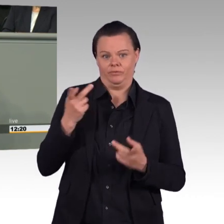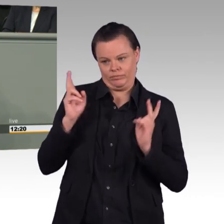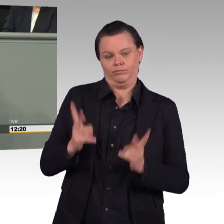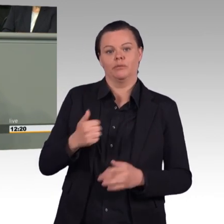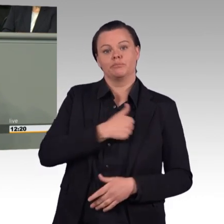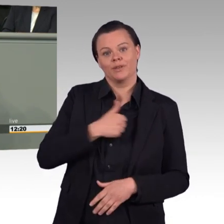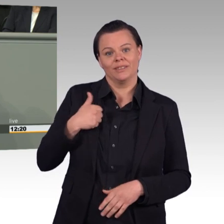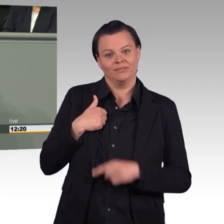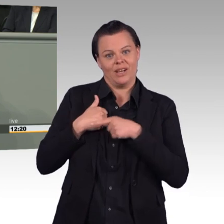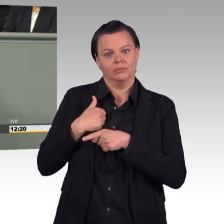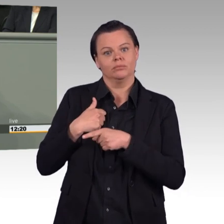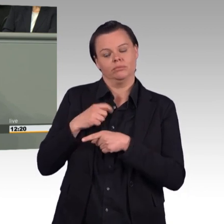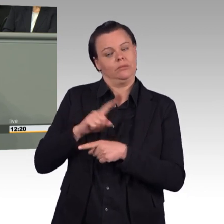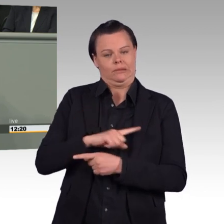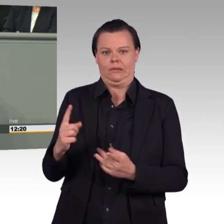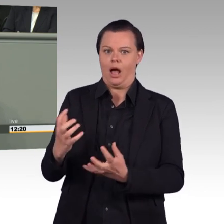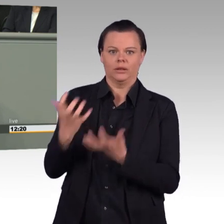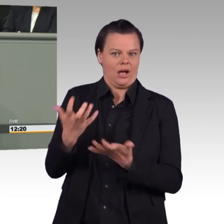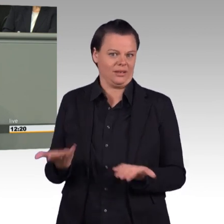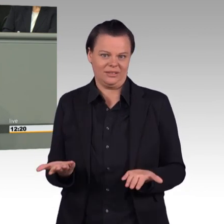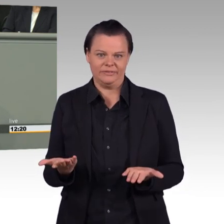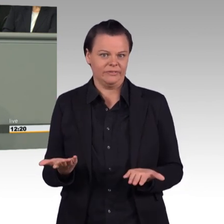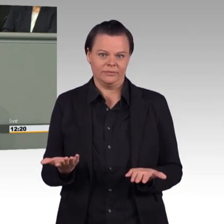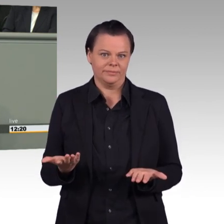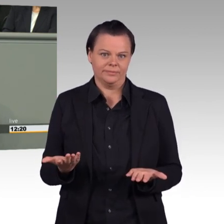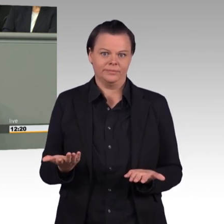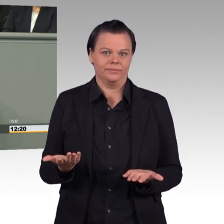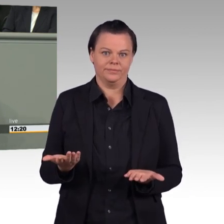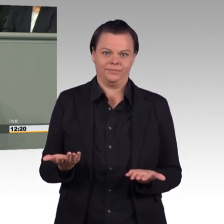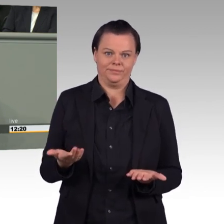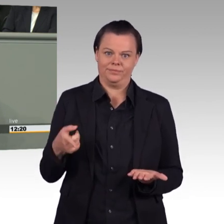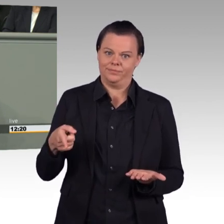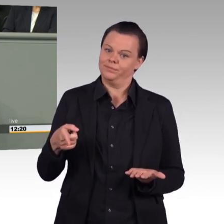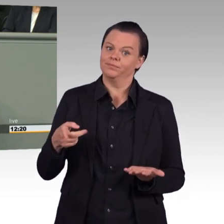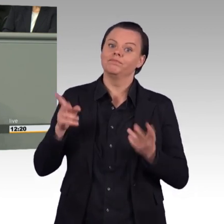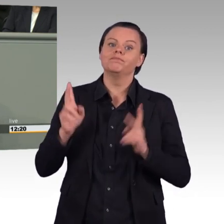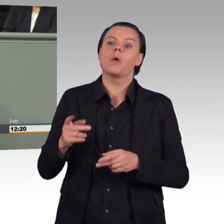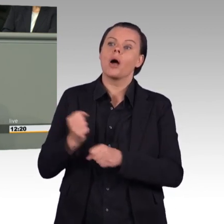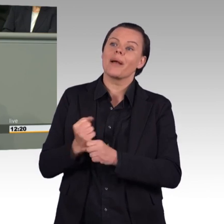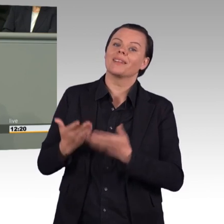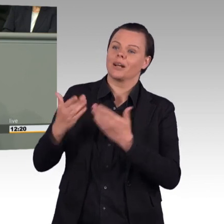junge Menschen mit besserer sozialer Absicherung ködern. Die teuren YouTube-Serien und die Plakatwerbung,